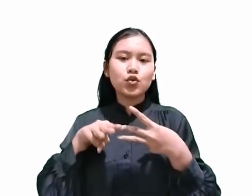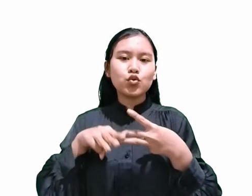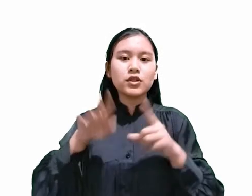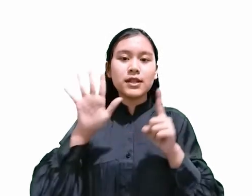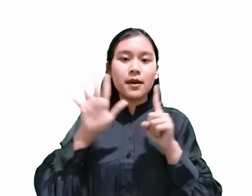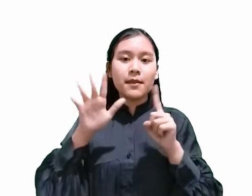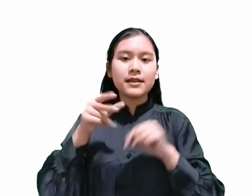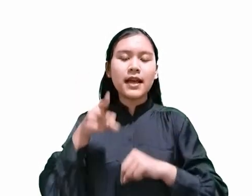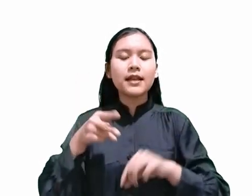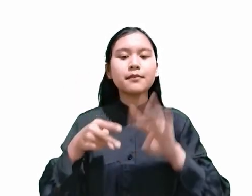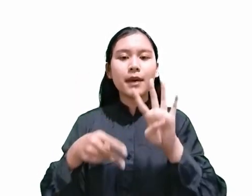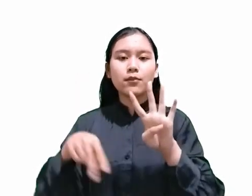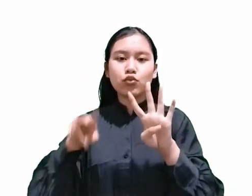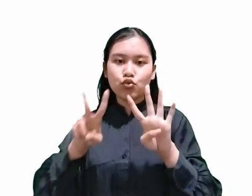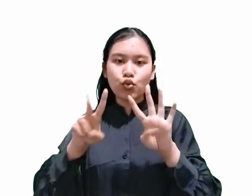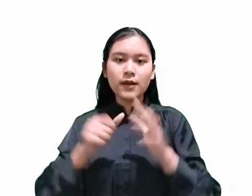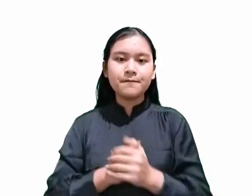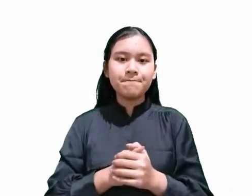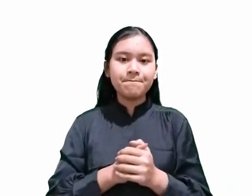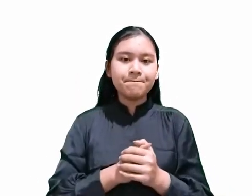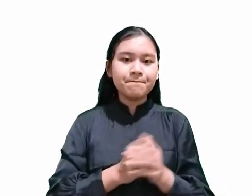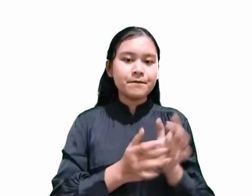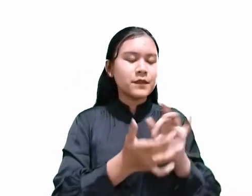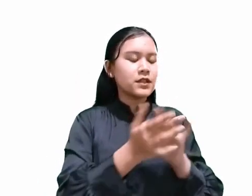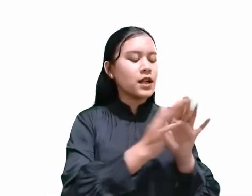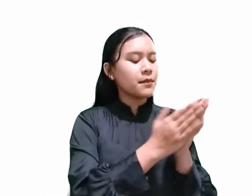yang mencatat bahwa saat kematian Kristus